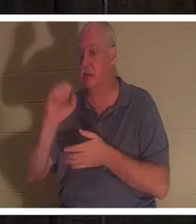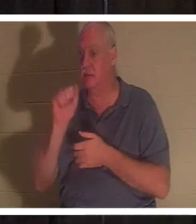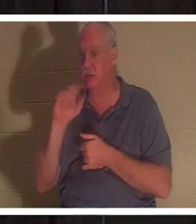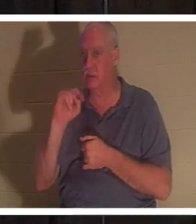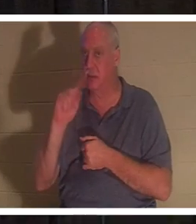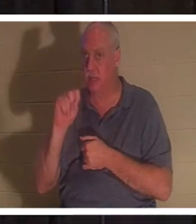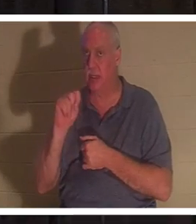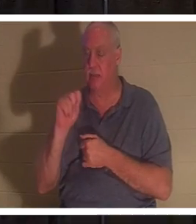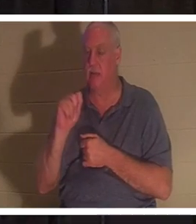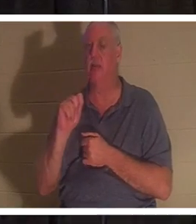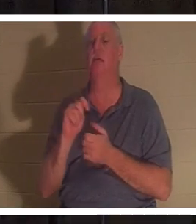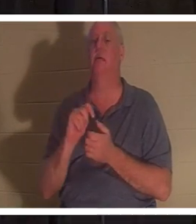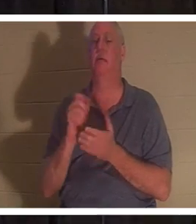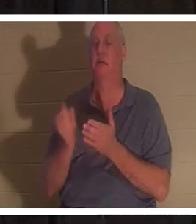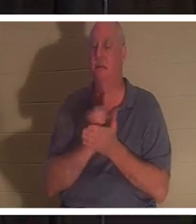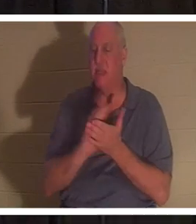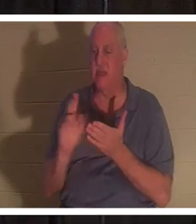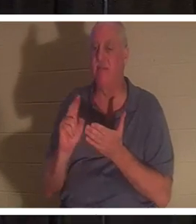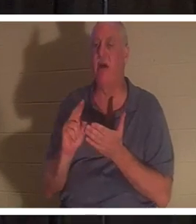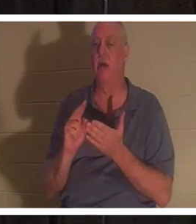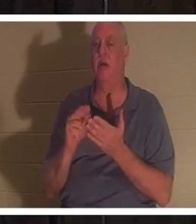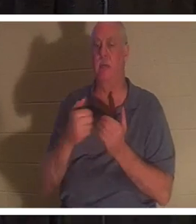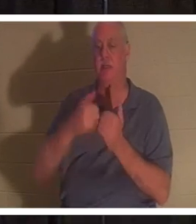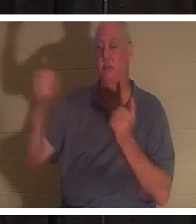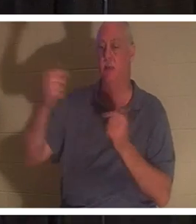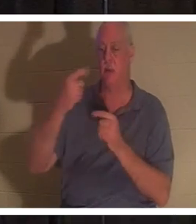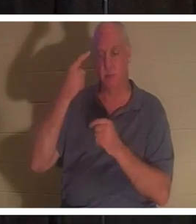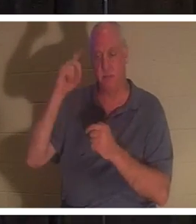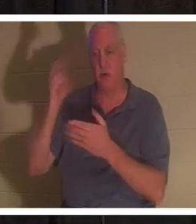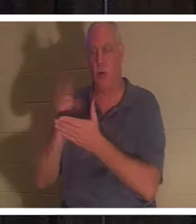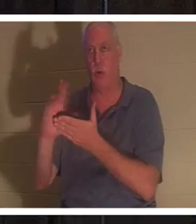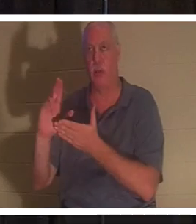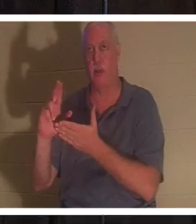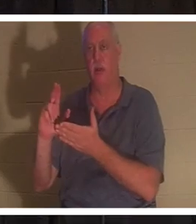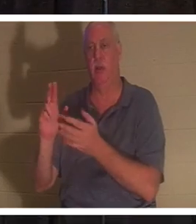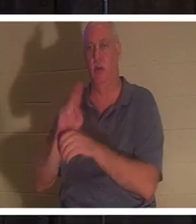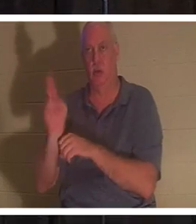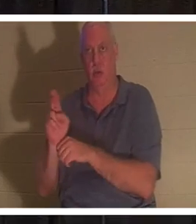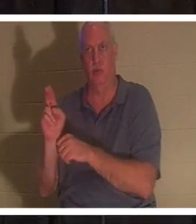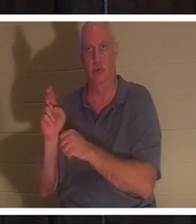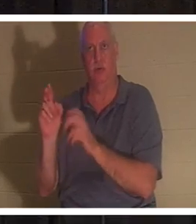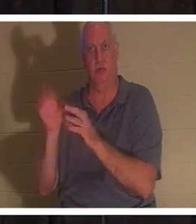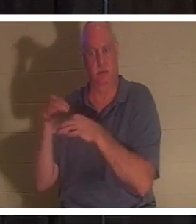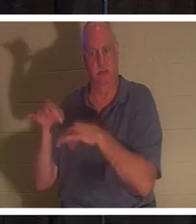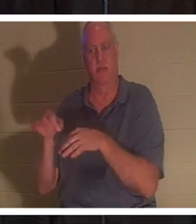意思是被分别出来供神圣用途。一个将自己的生命放在十字架下的人